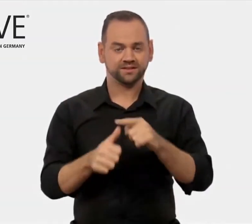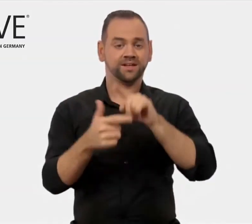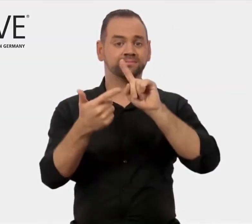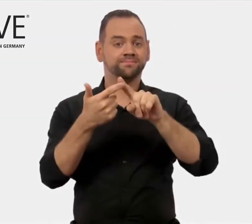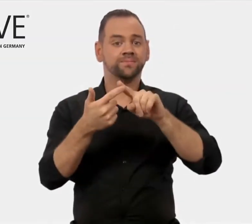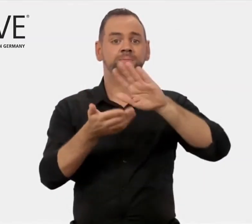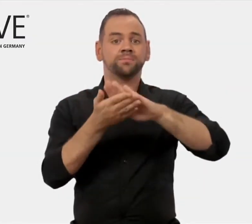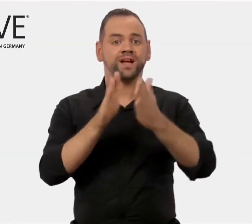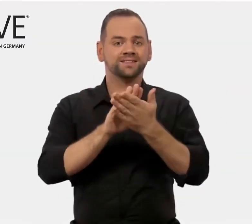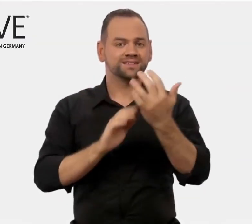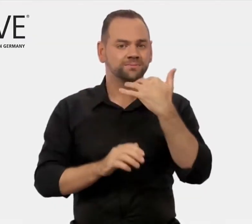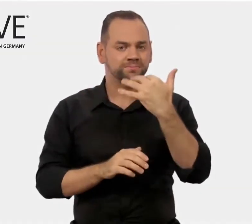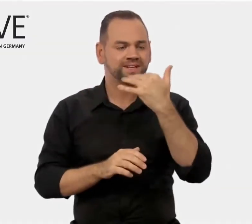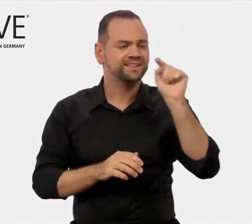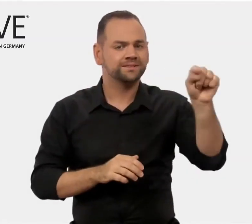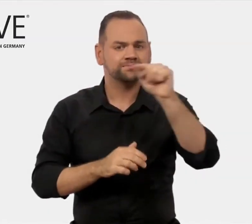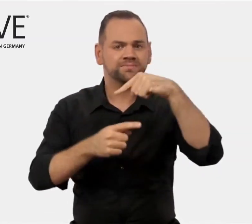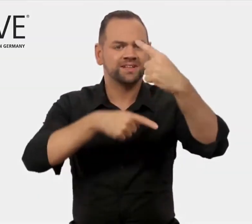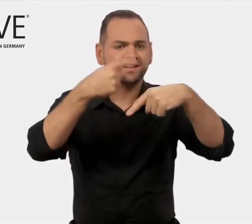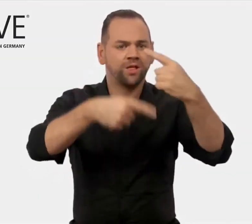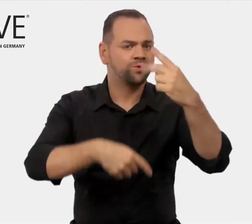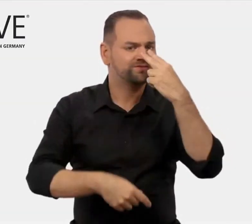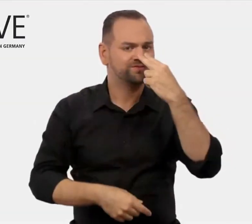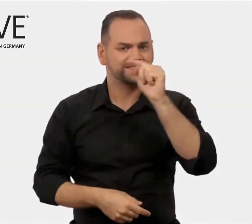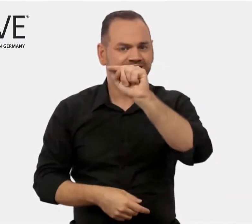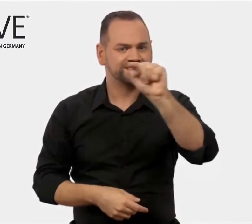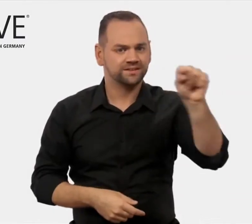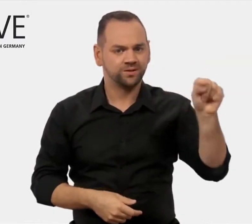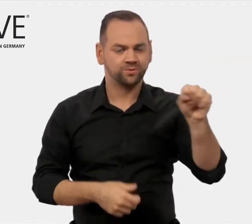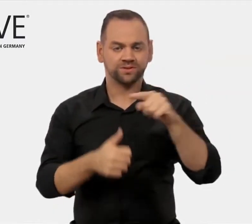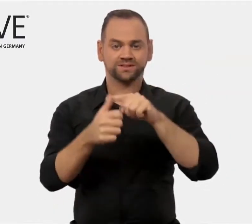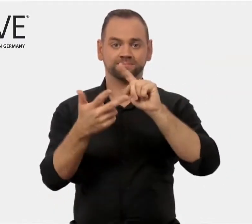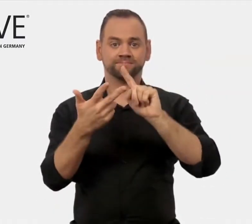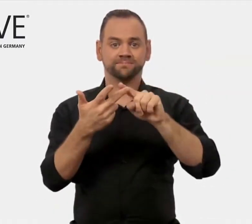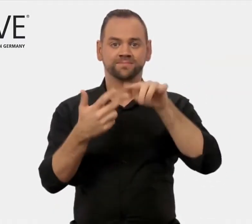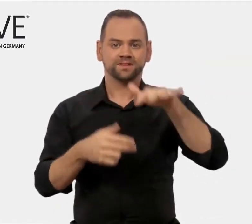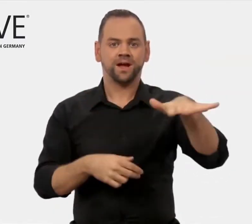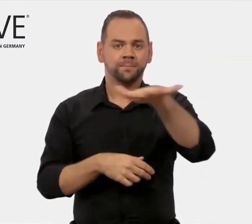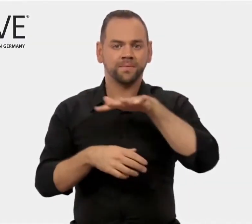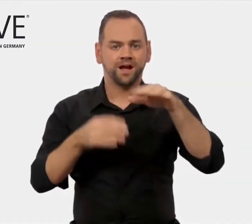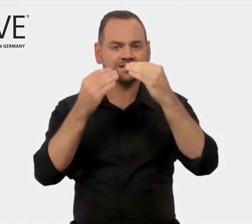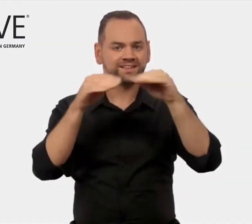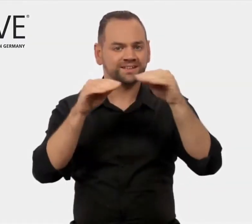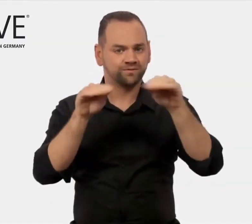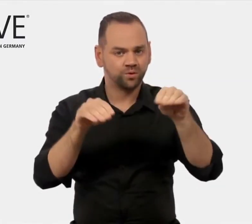präsentiert Praxisberichte und hält Marktinformationen,